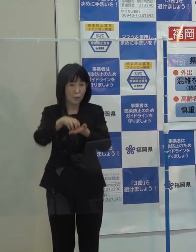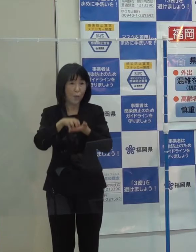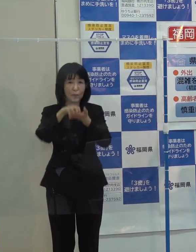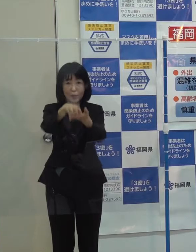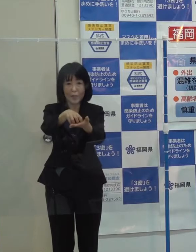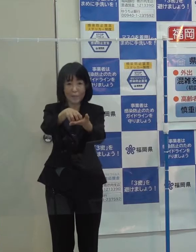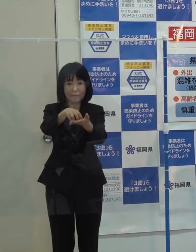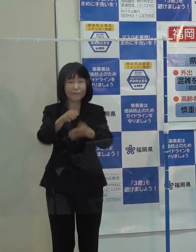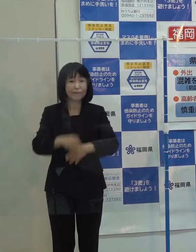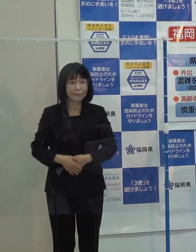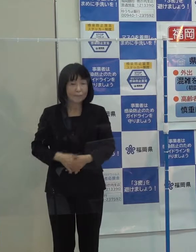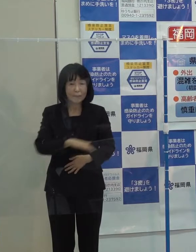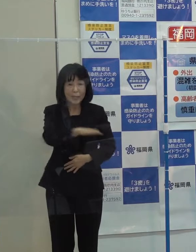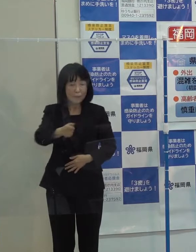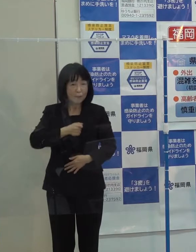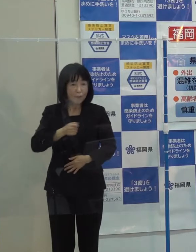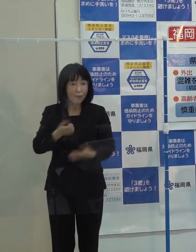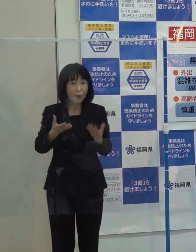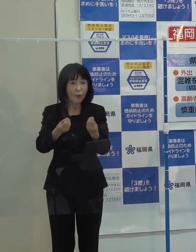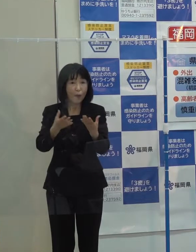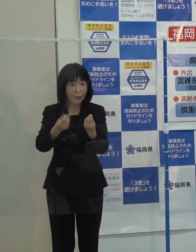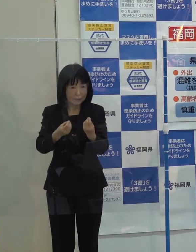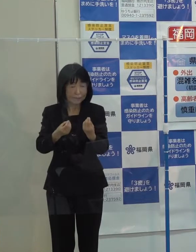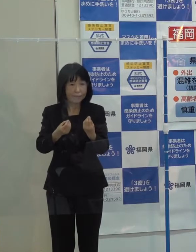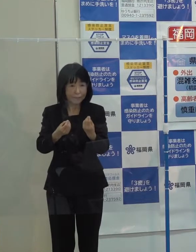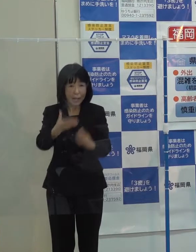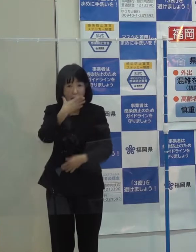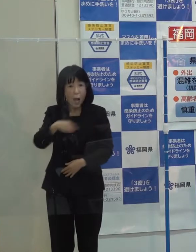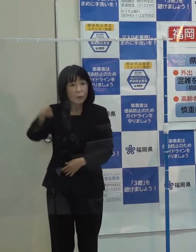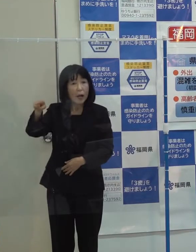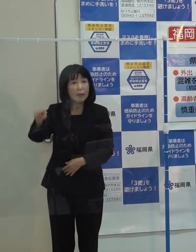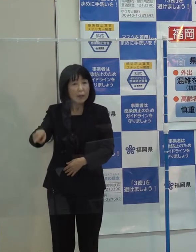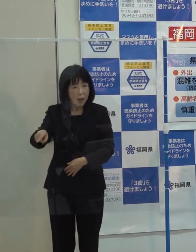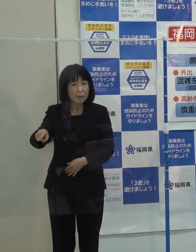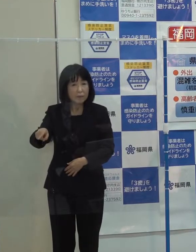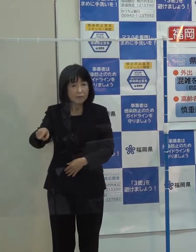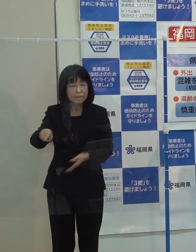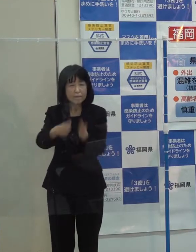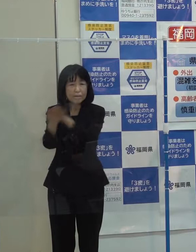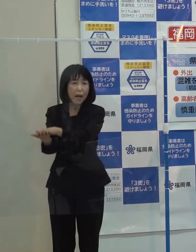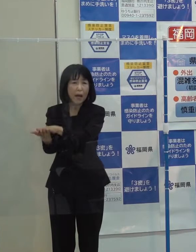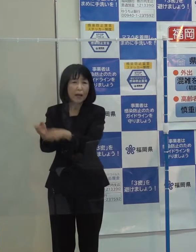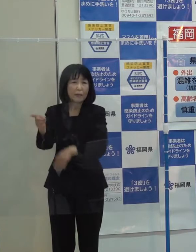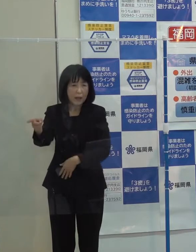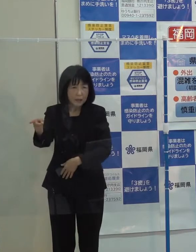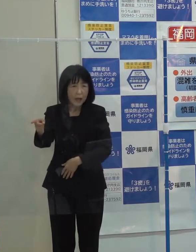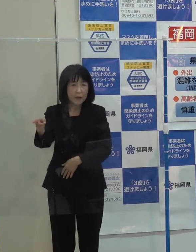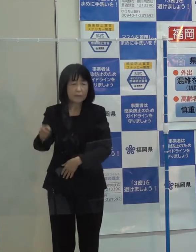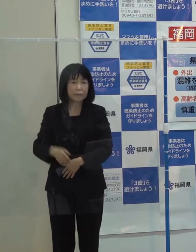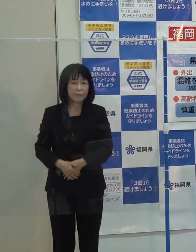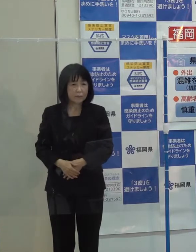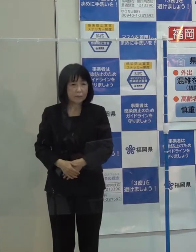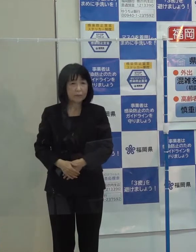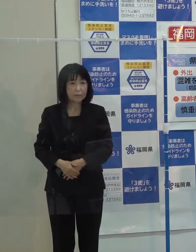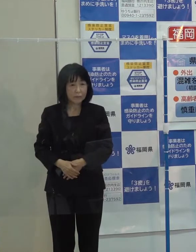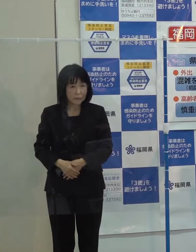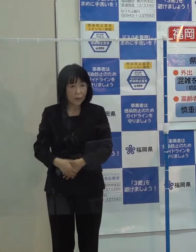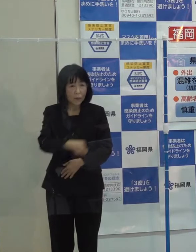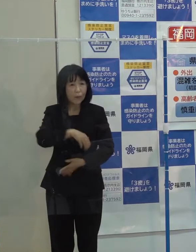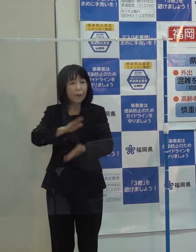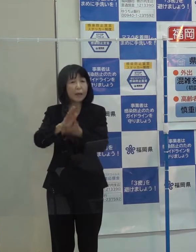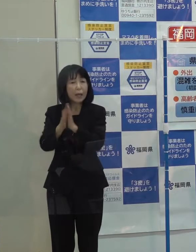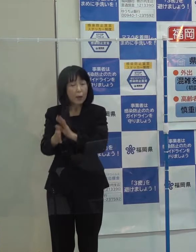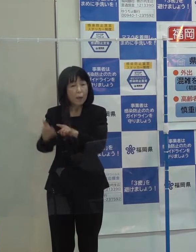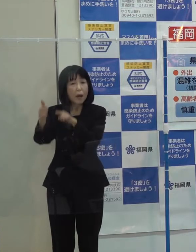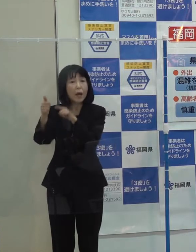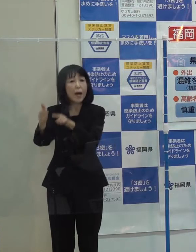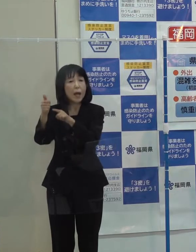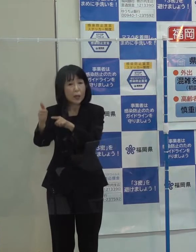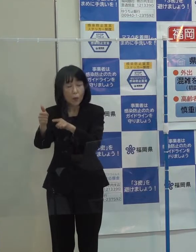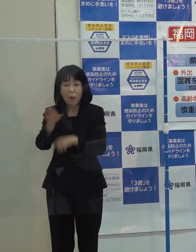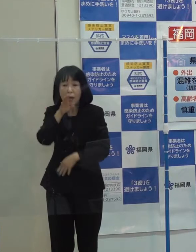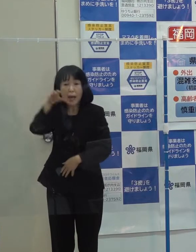御承知のとおり アフガニスタンで凶弾に中村医師は倒れられましたが 県では 先生の現地での活動を振り返る写真展